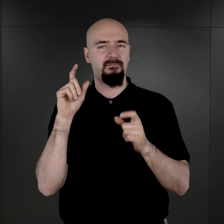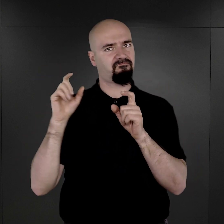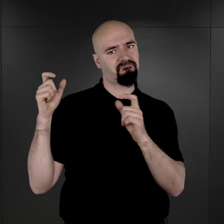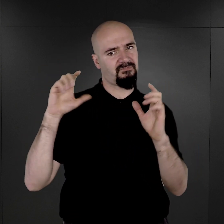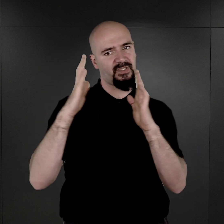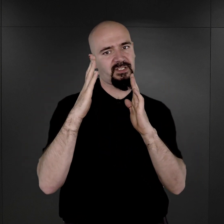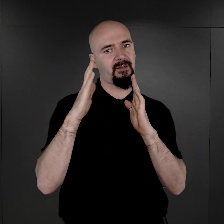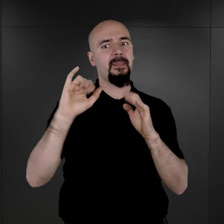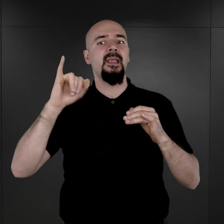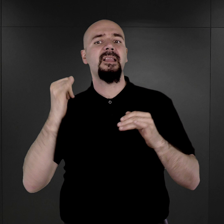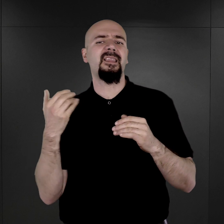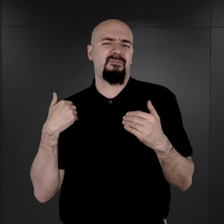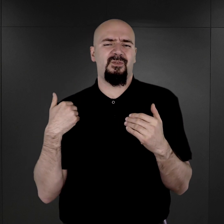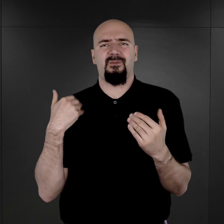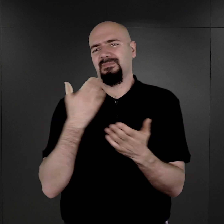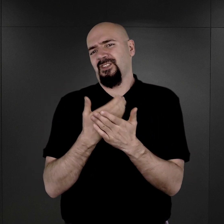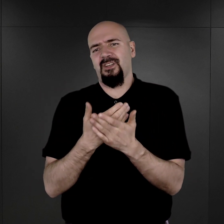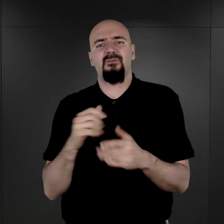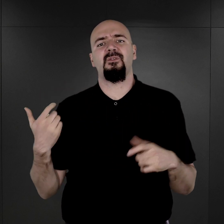Jaka była przyczyna powstawania tych fotografii